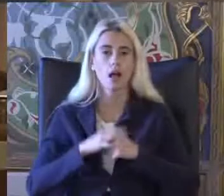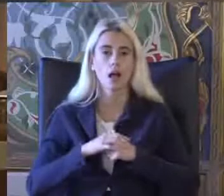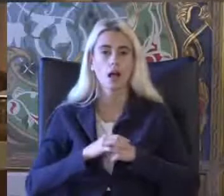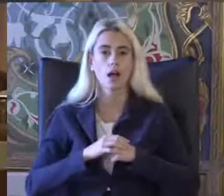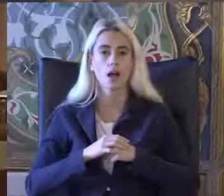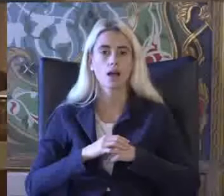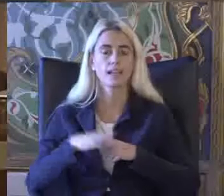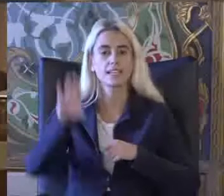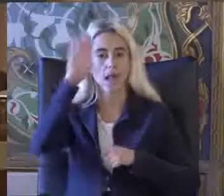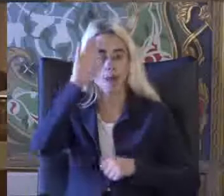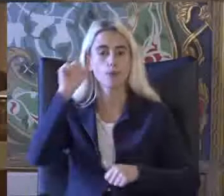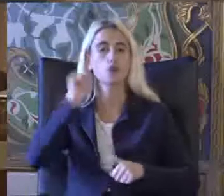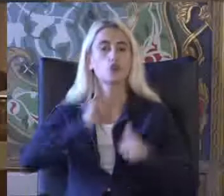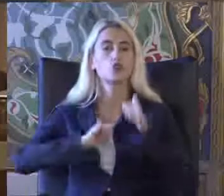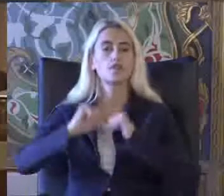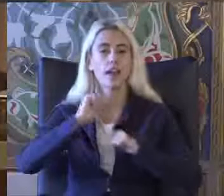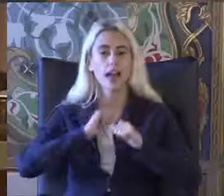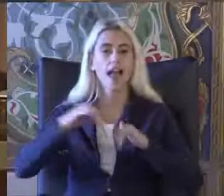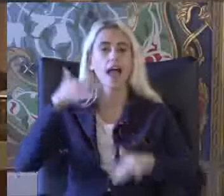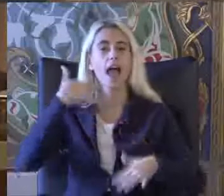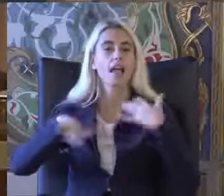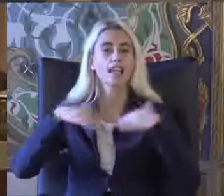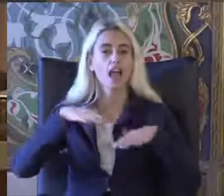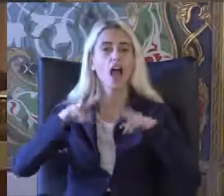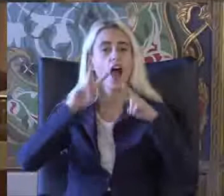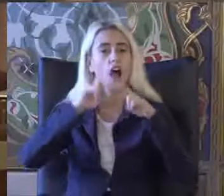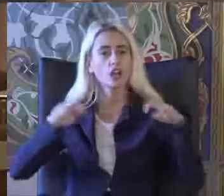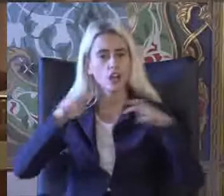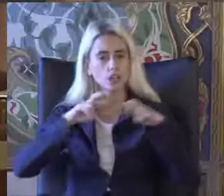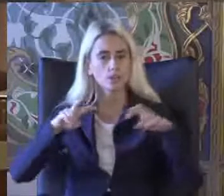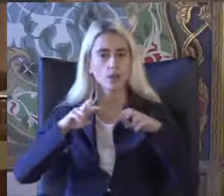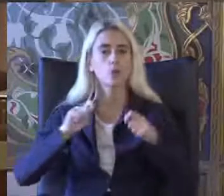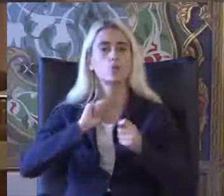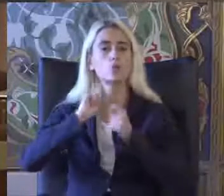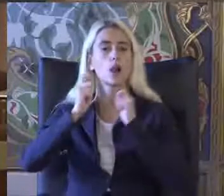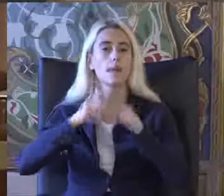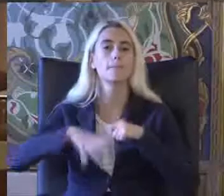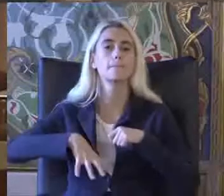İstanbul Üniversitesi engelliler Araştırma ve Uygulama Merkezi müdürü